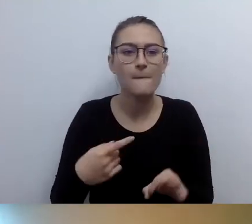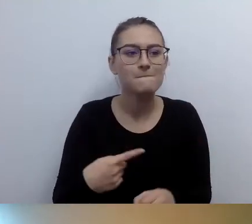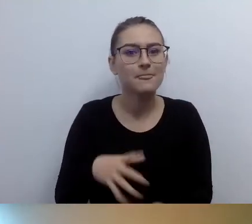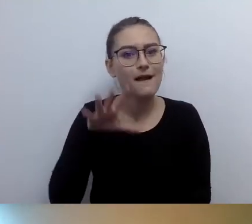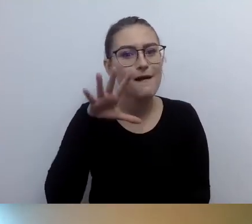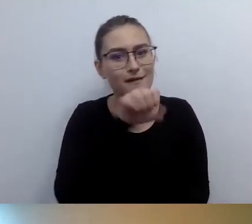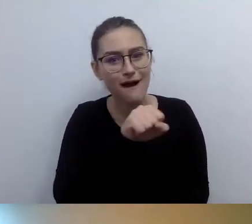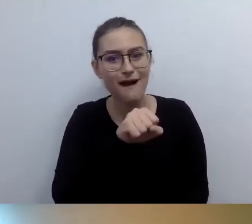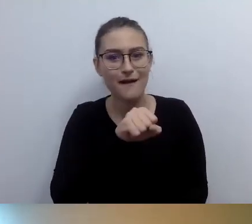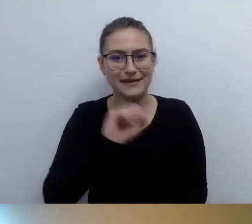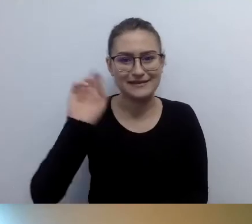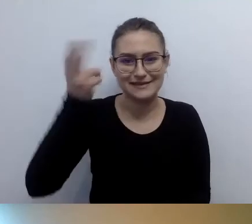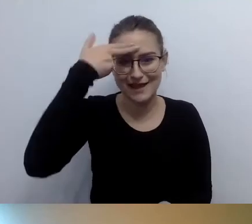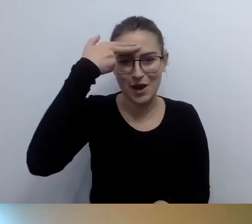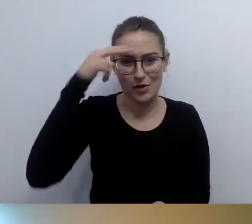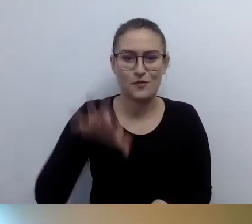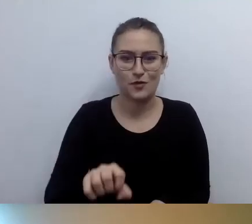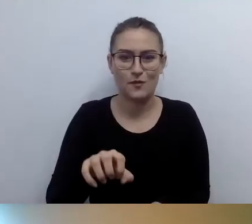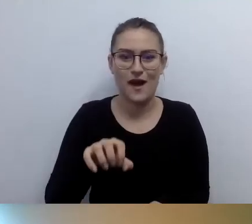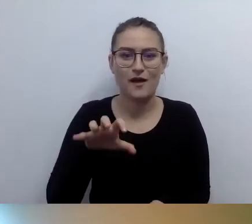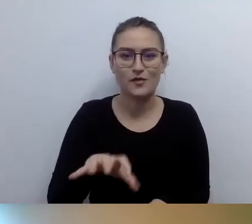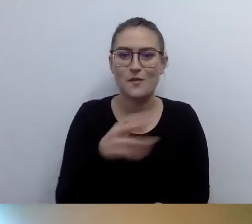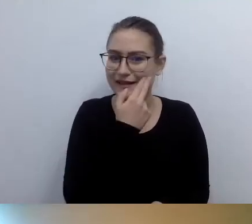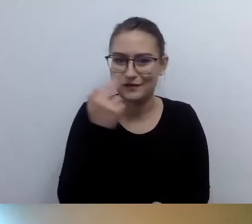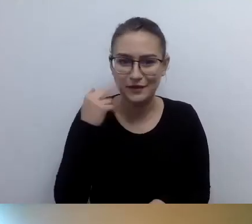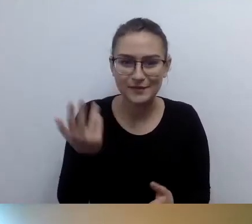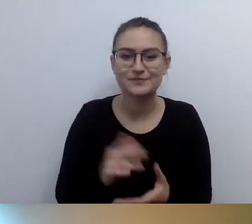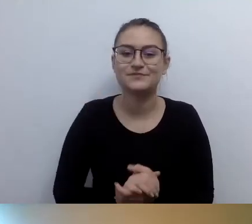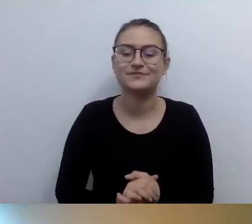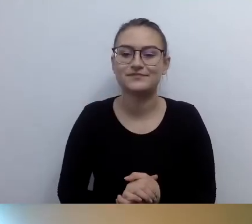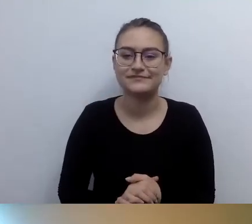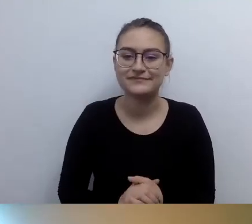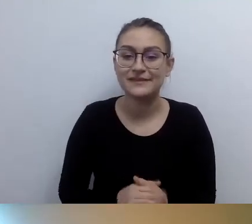Jak opisać wieżę? Po prostu opisać. Że są wąskie przejścia, dużo schodów,